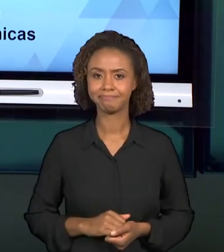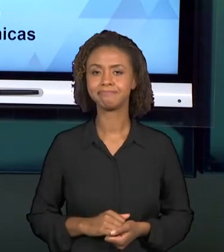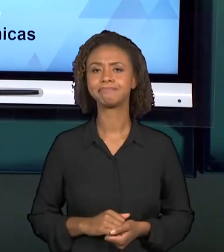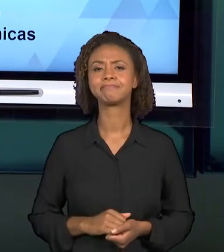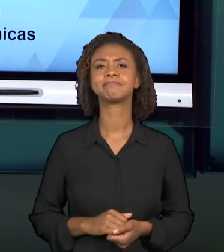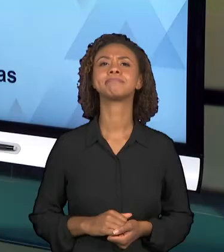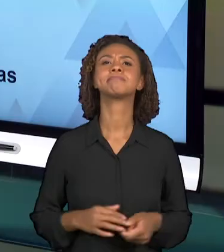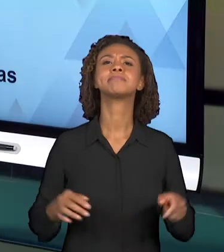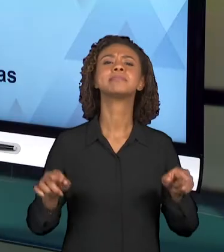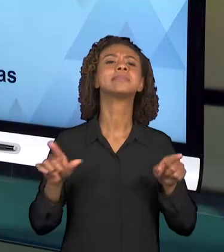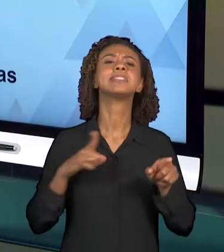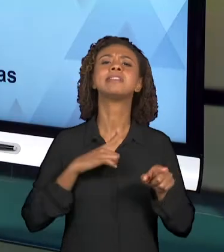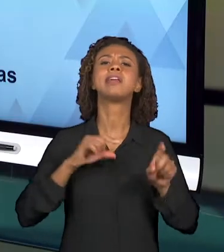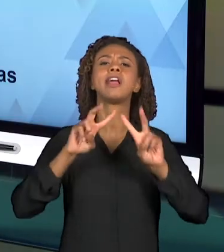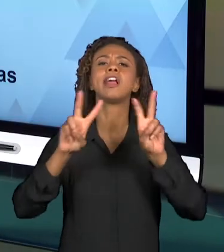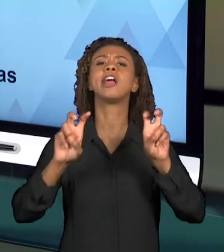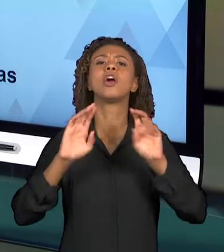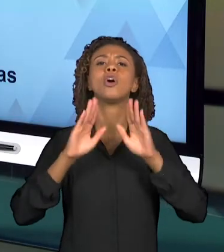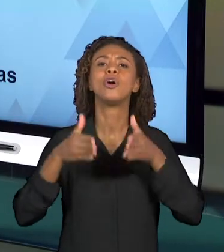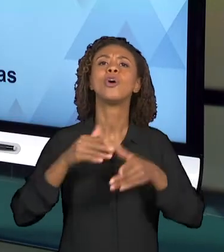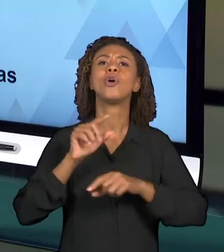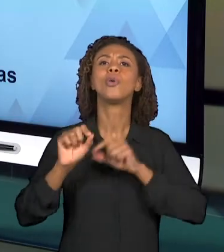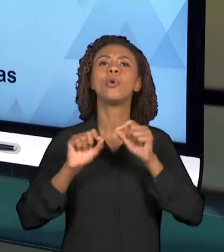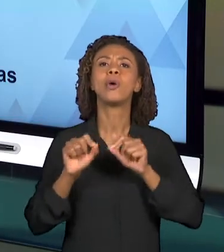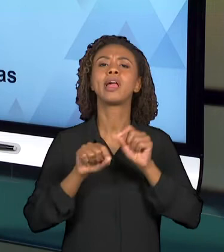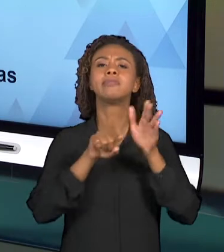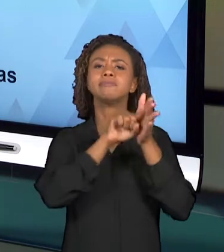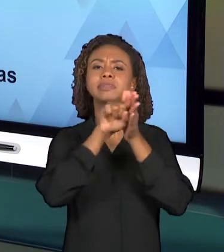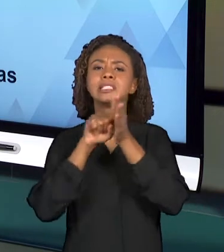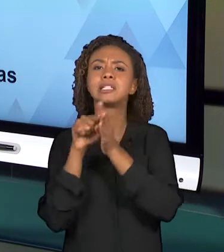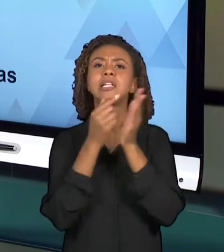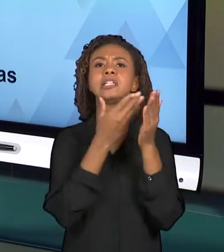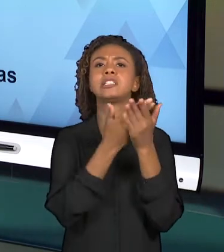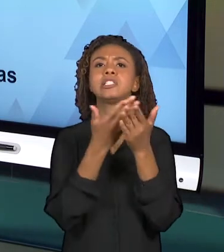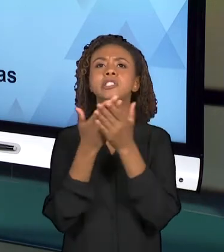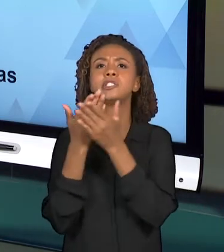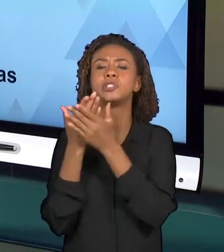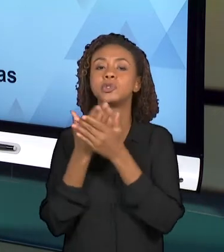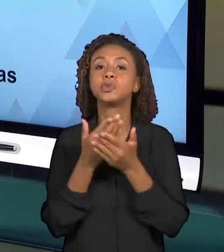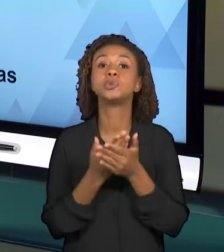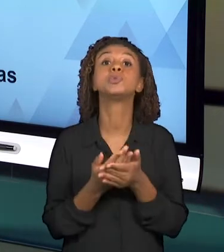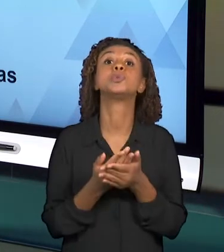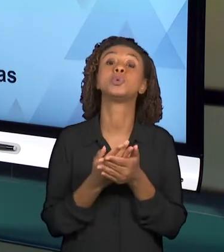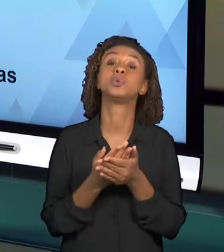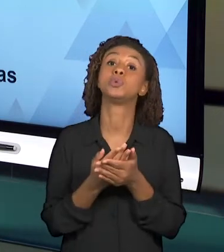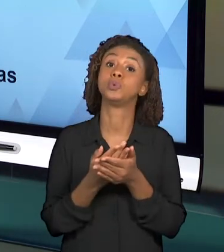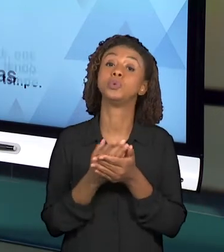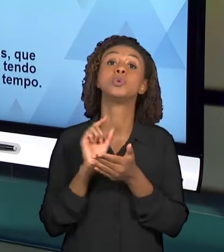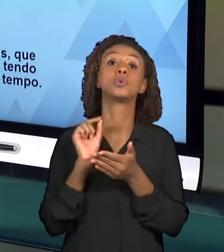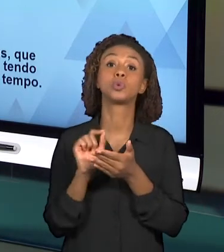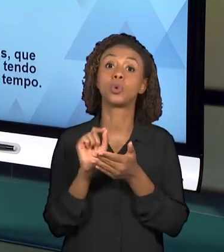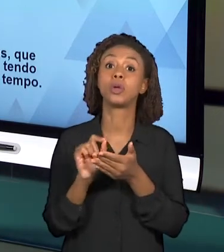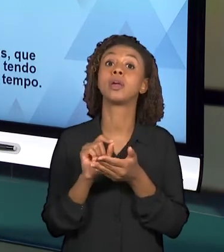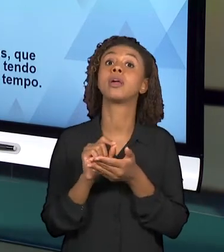ESTUDOS E PESQUISAS A RESPEITO DO ASSUNTO QUE VOCÊS DEVERÃO ABORDAR NA VIDEOAULA.